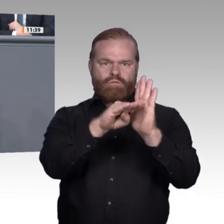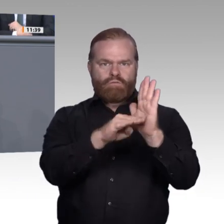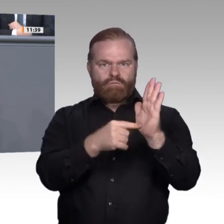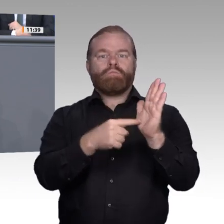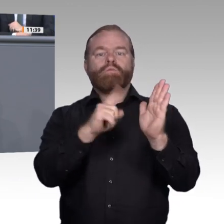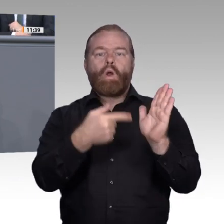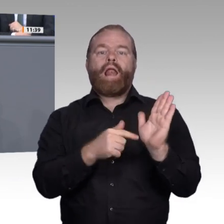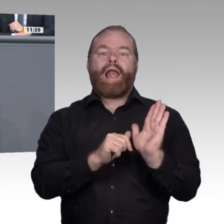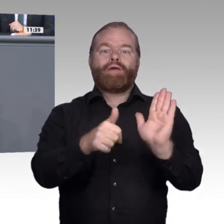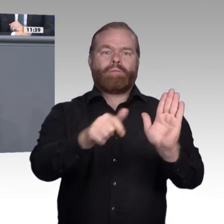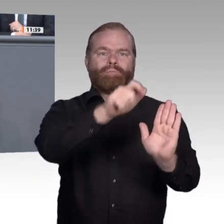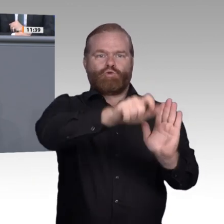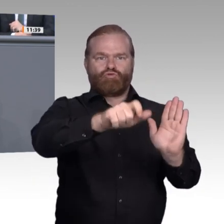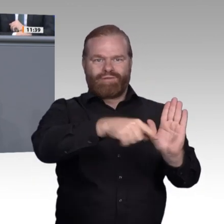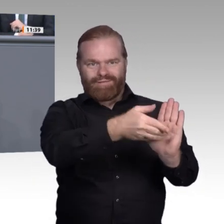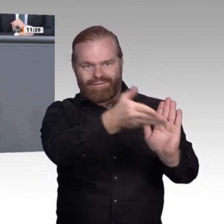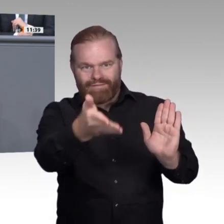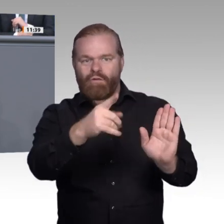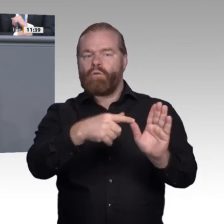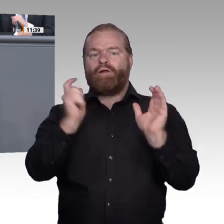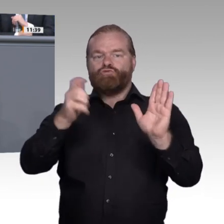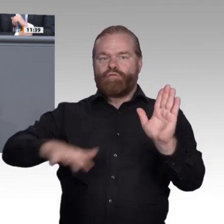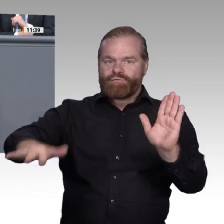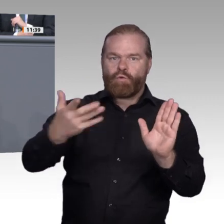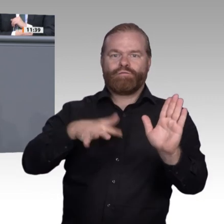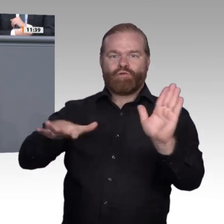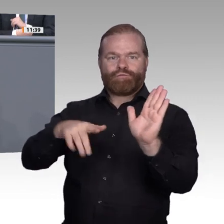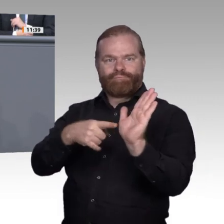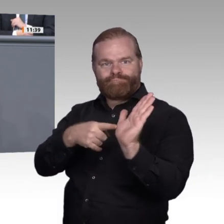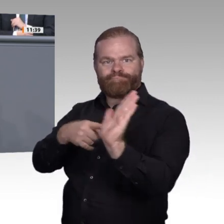erzeugt verständlicherweise arbeitsmarktlich Abneigung und Angst. Die andere Betrachtungsweise,